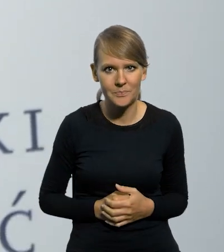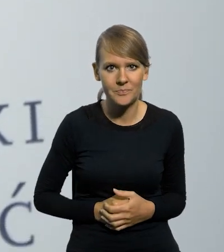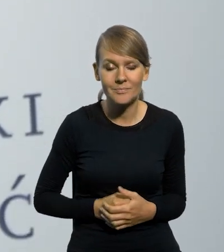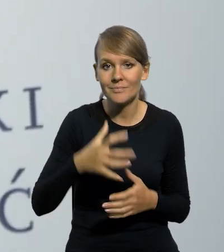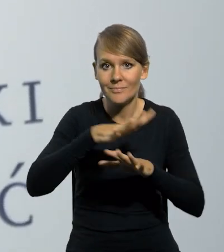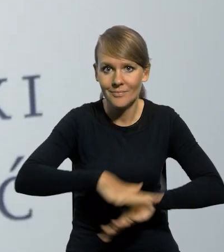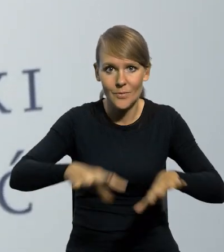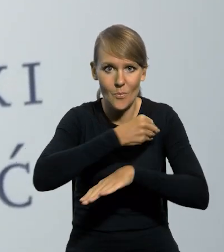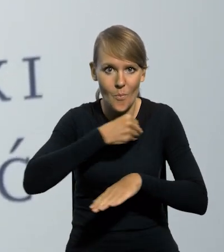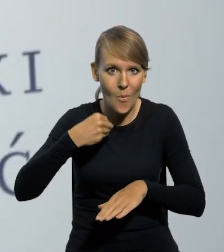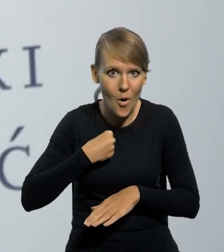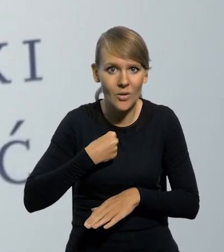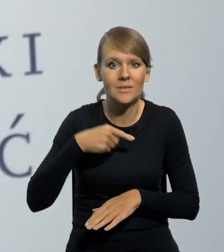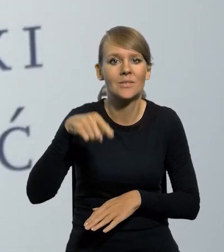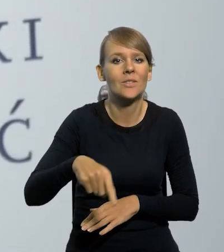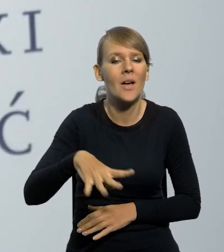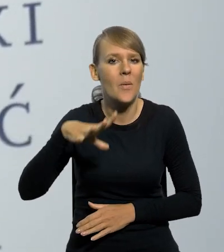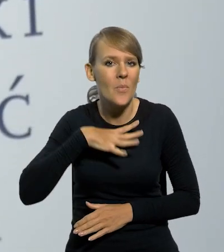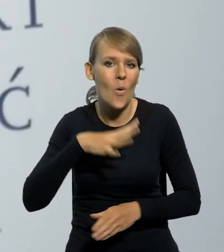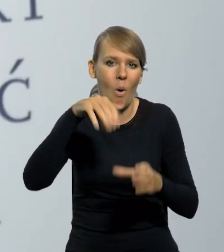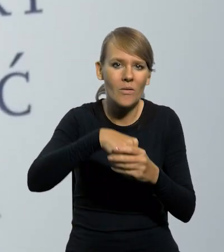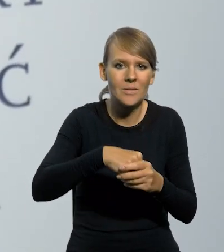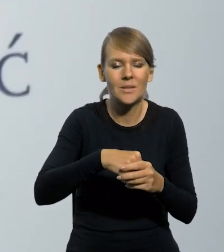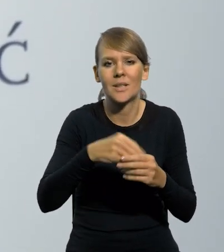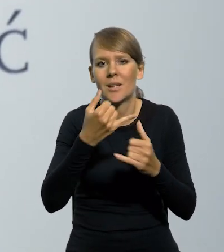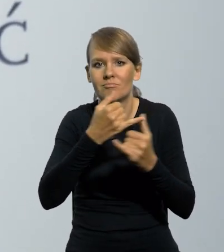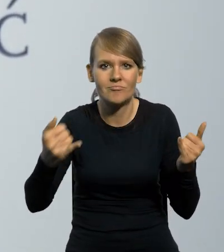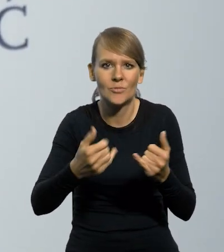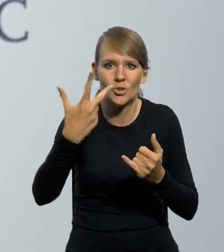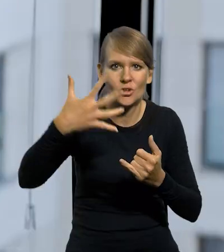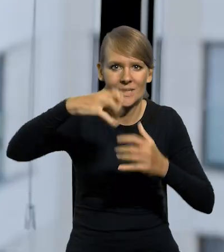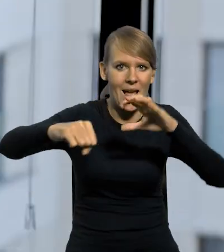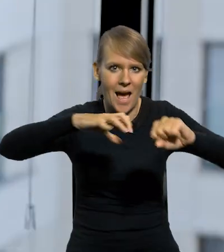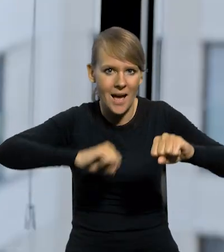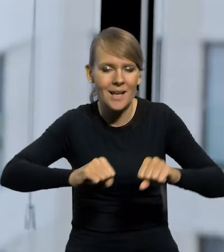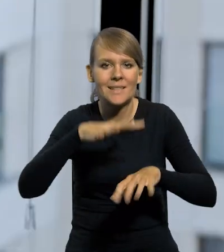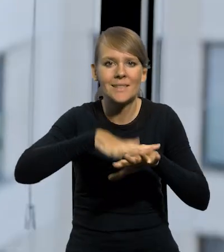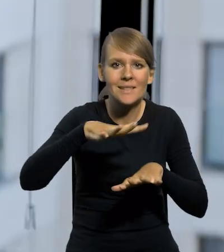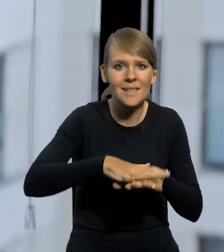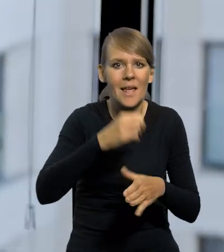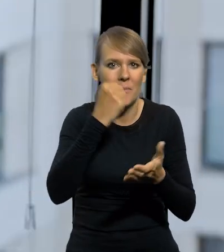Na terenie Polski, która się jednoczyła, która była sklejana z kilku kawałków, mówimy o trzech zaborach. De facto systemów prawnych finansowych było więcej,